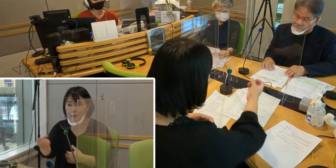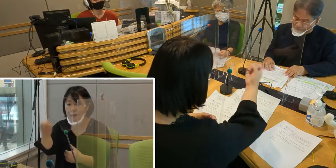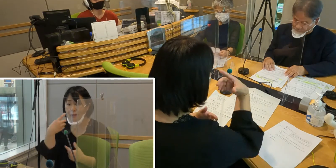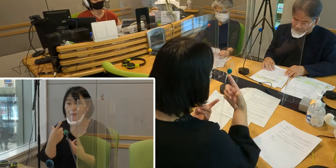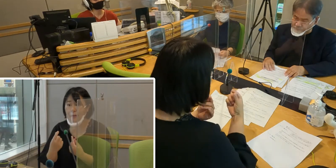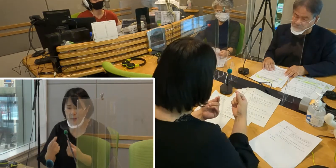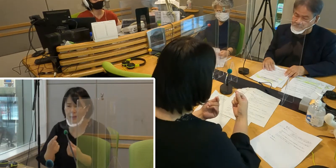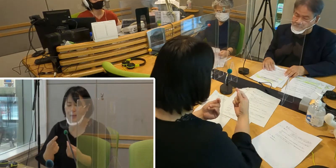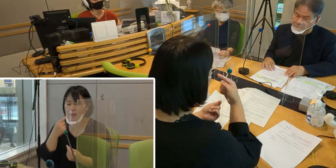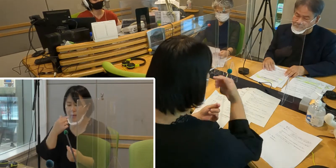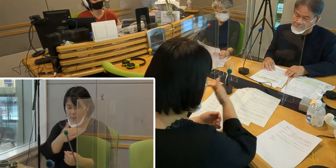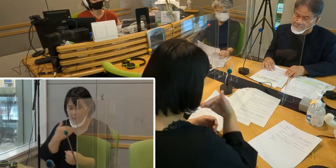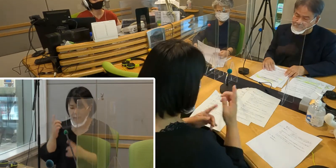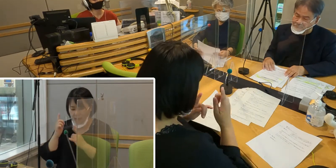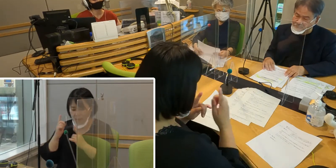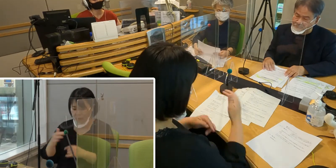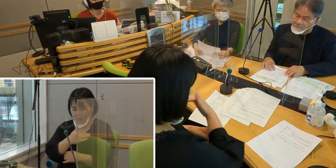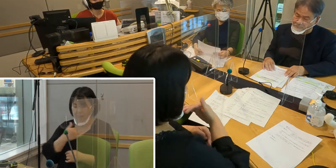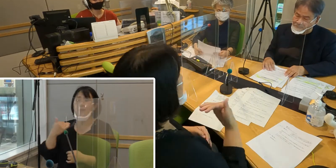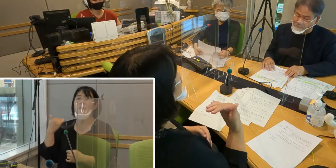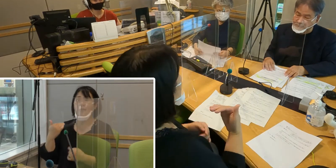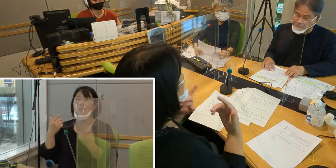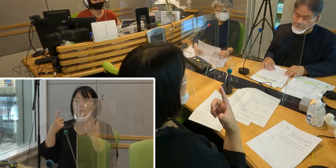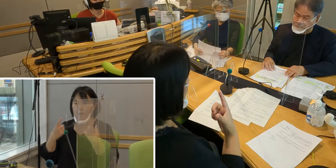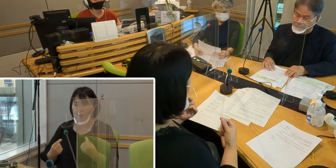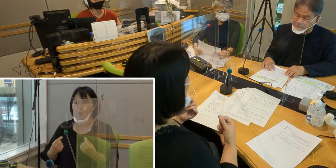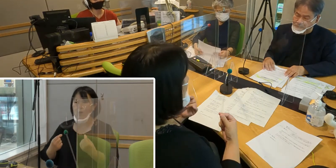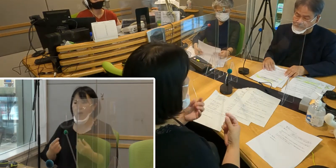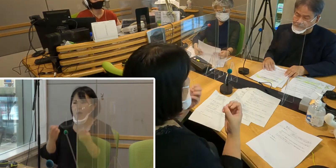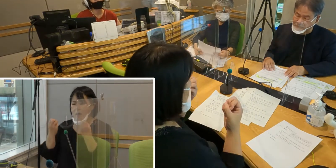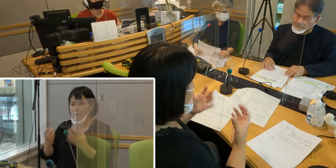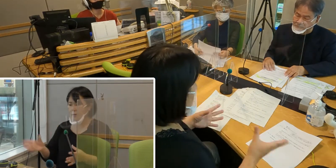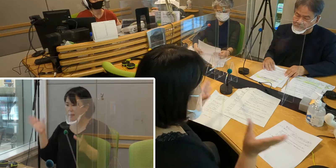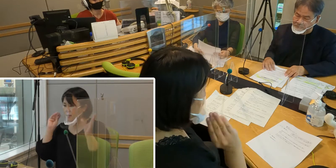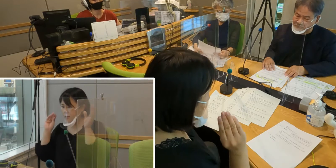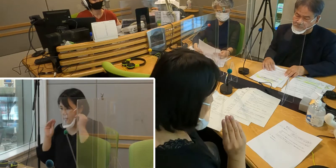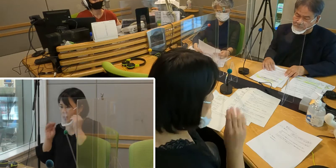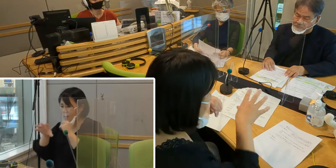私たちにとっても、 普段から新しい情報を手に入れるためには